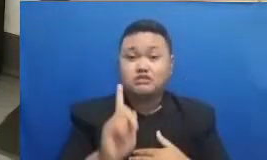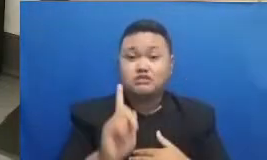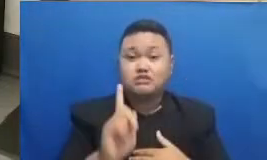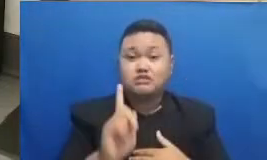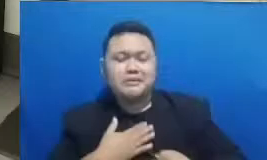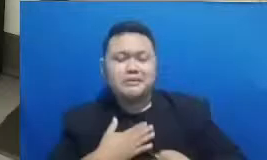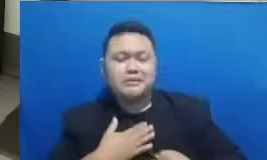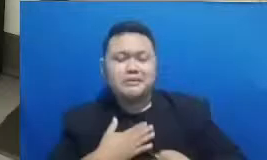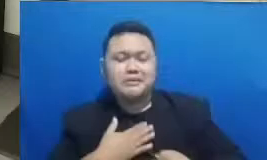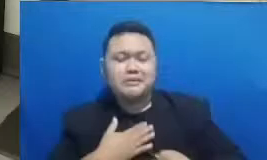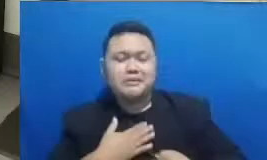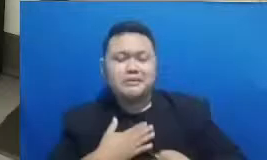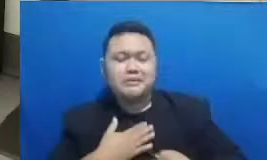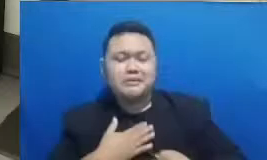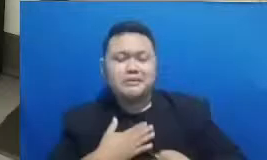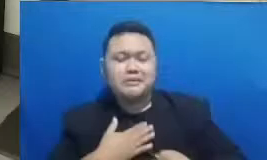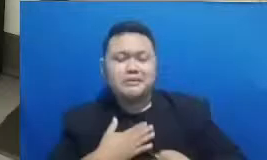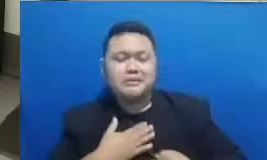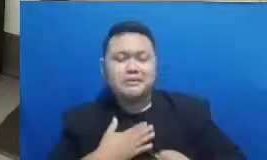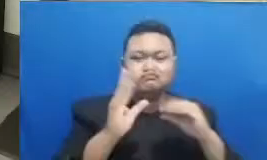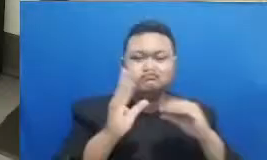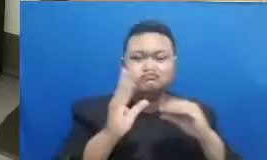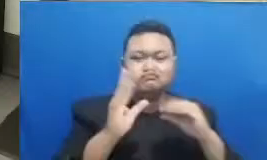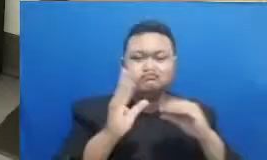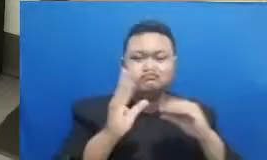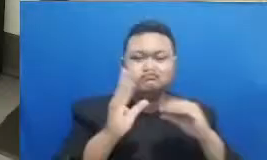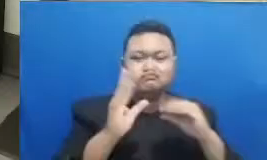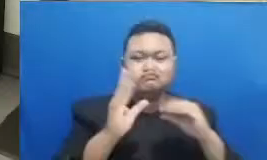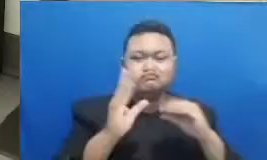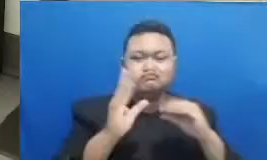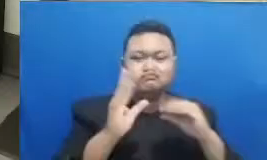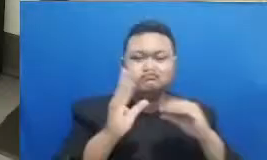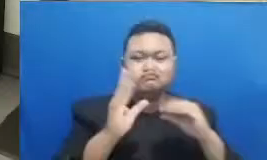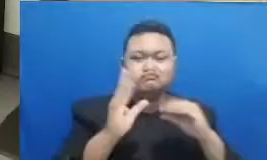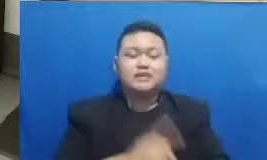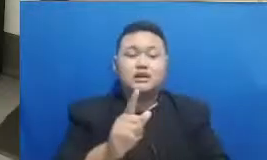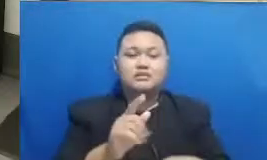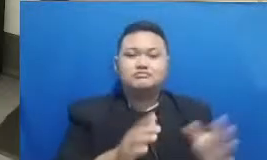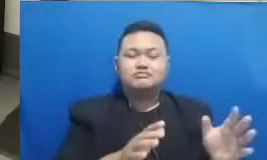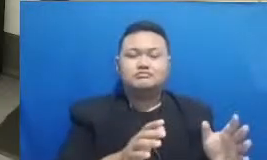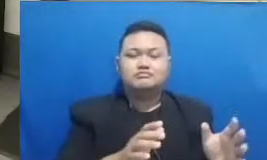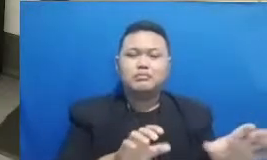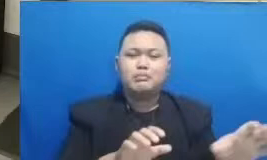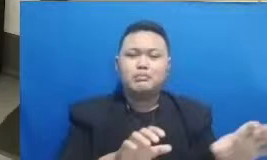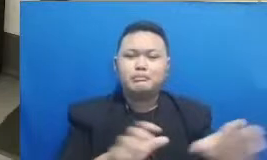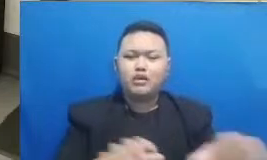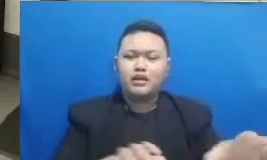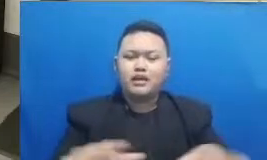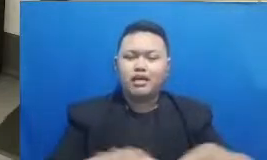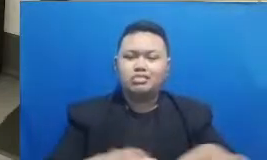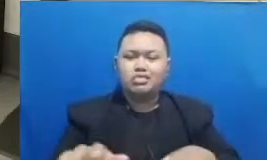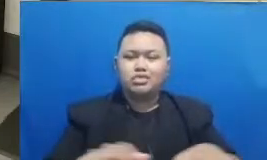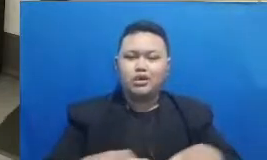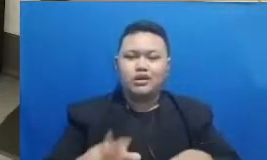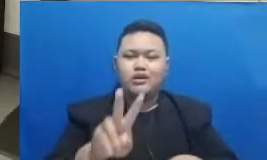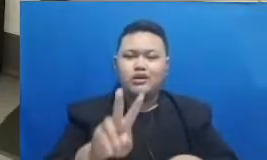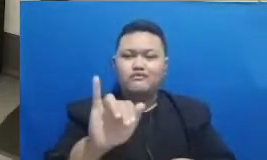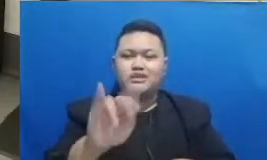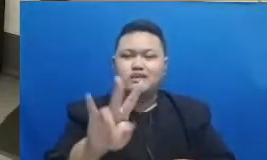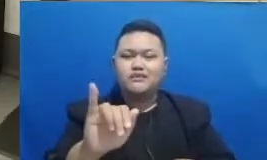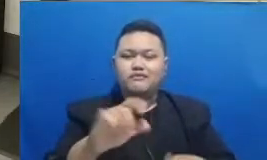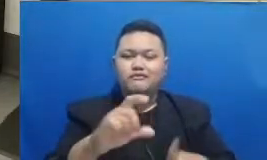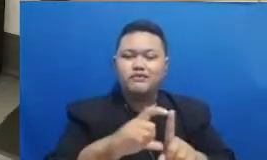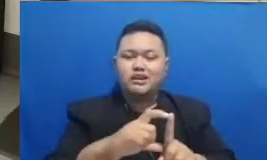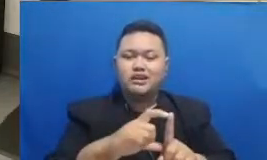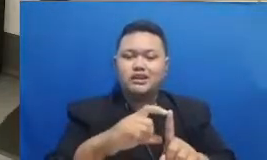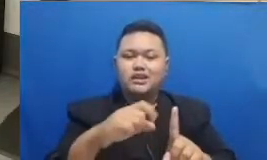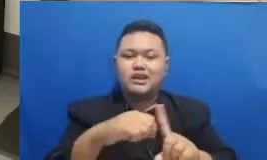inspiratif bersama moderator kami yaitu Vivit Kavi dan Najwa Shihab penggiat literasi dan